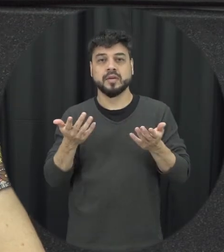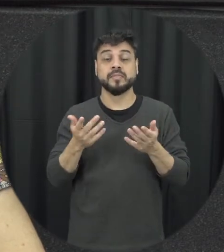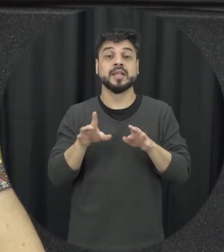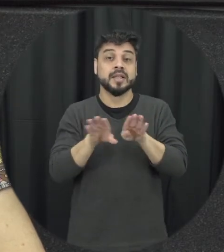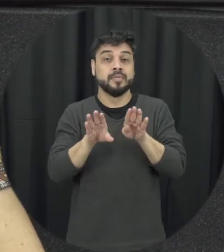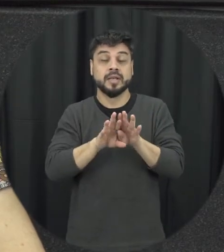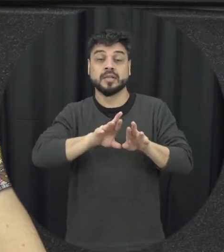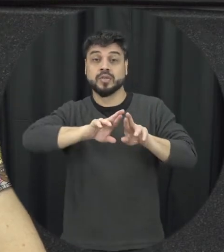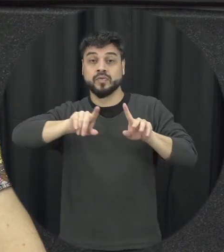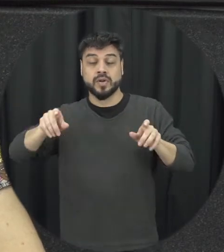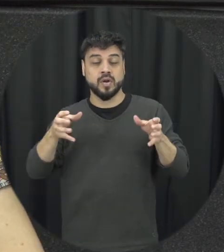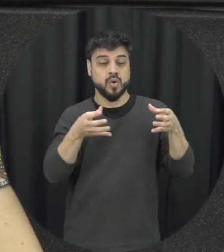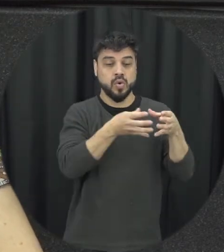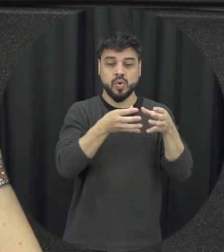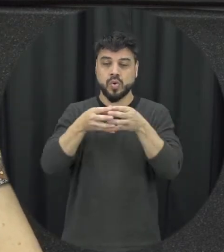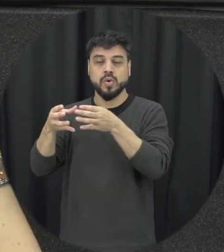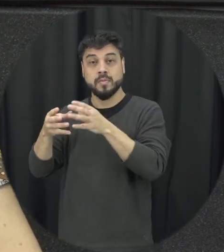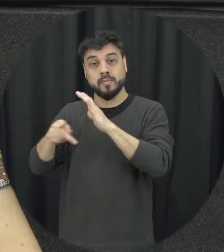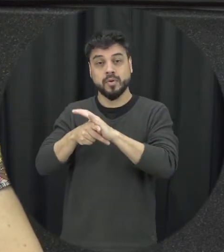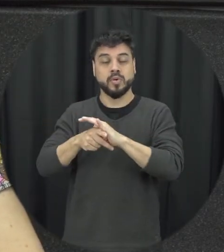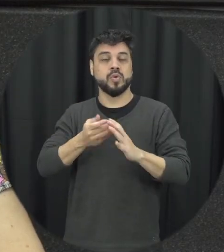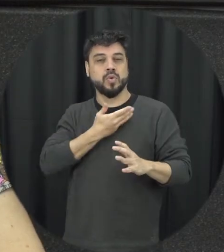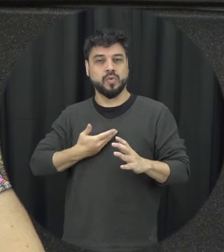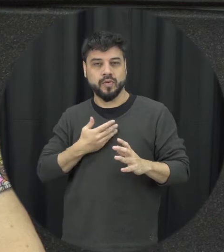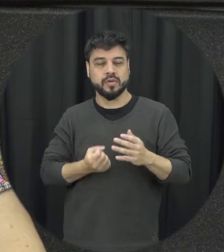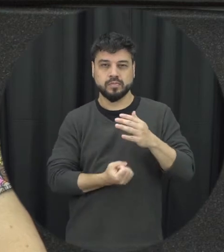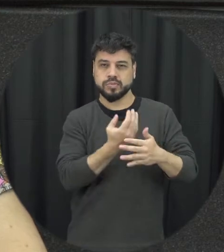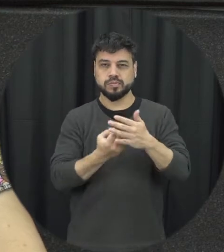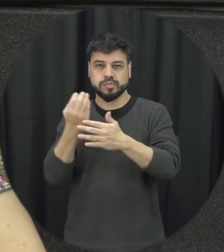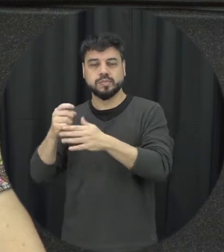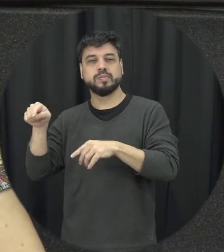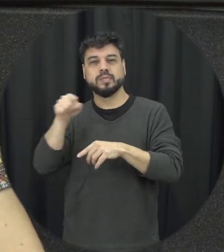para que tem essa essa proteção vamos casas-abrigo centros de referência de Atendimento à Mulher em